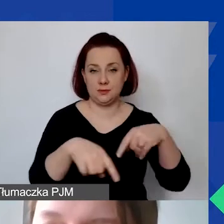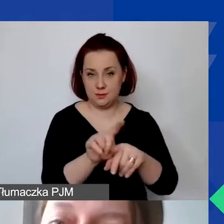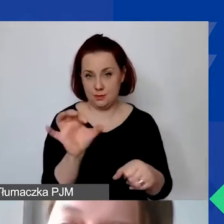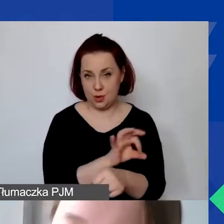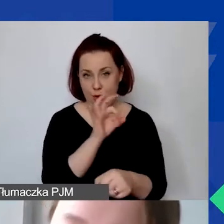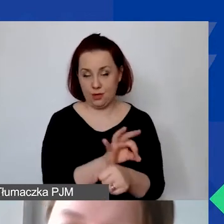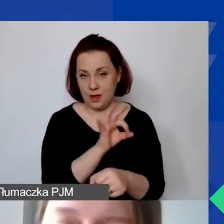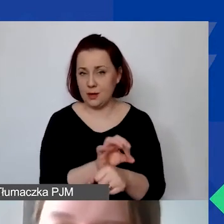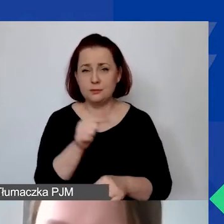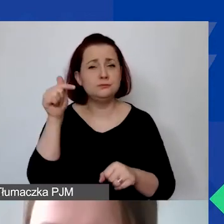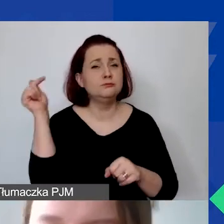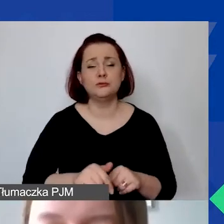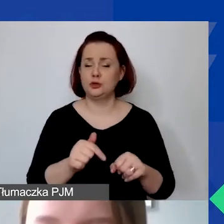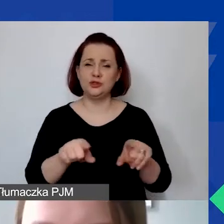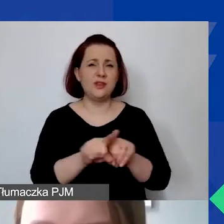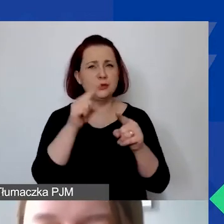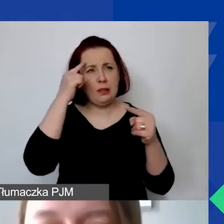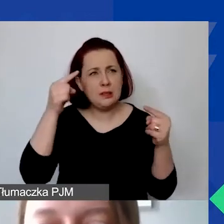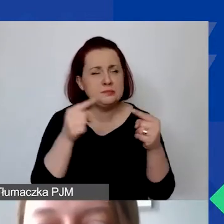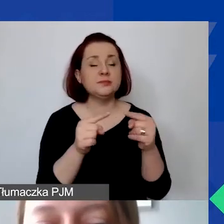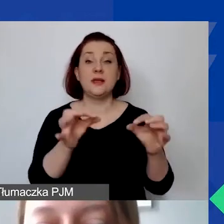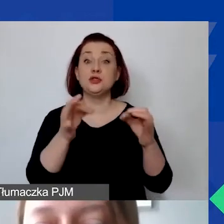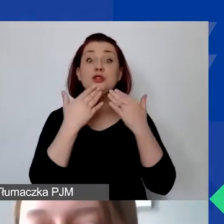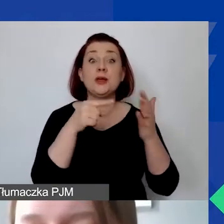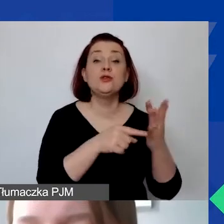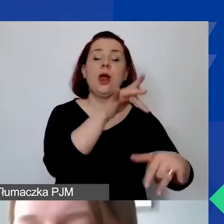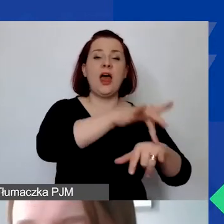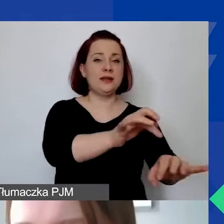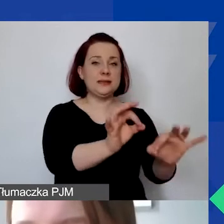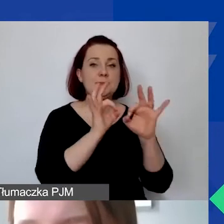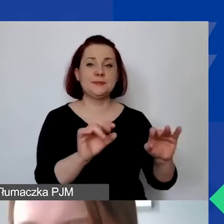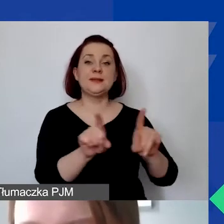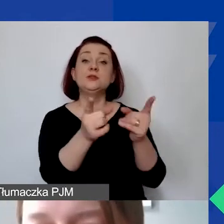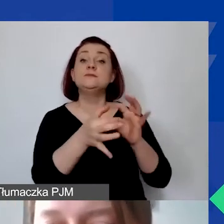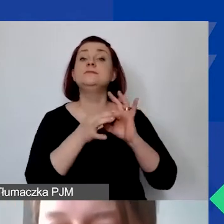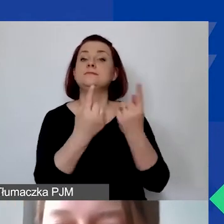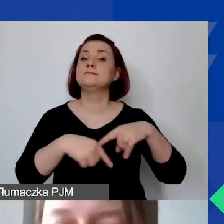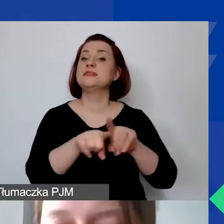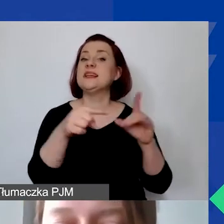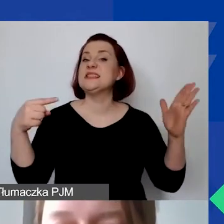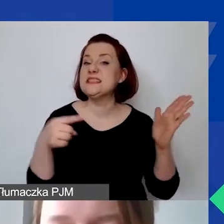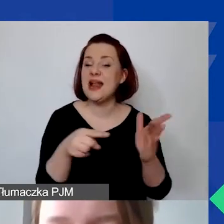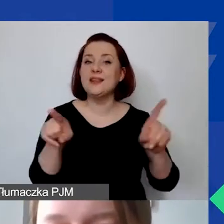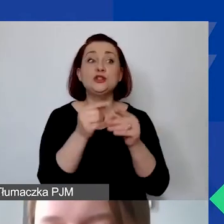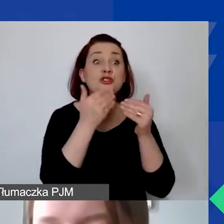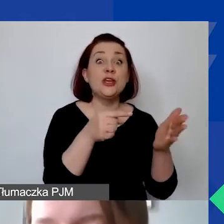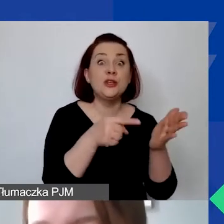być niezbędne, racjonalne, efektywne, związane z realizacją celów i osiągnięciem zamierzonych rezultatów.